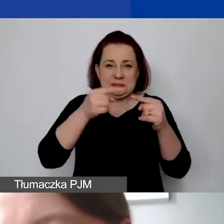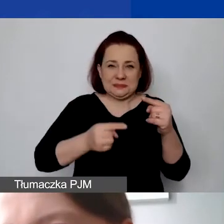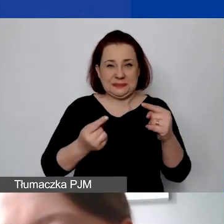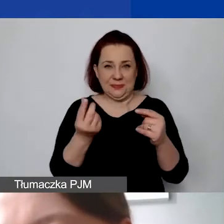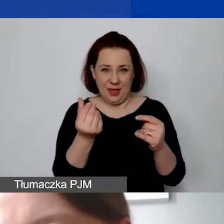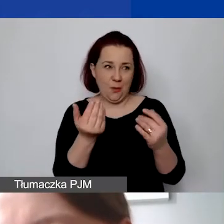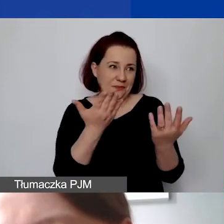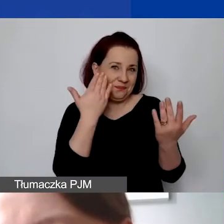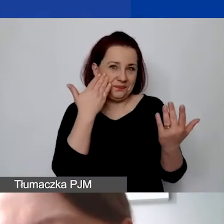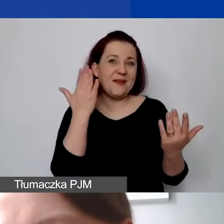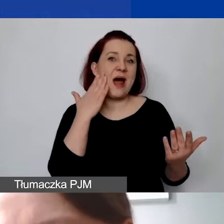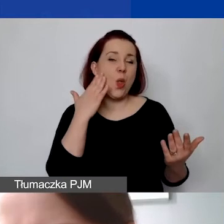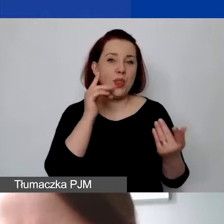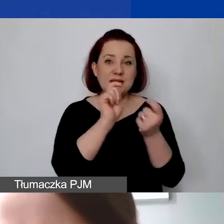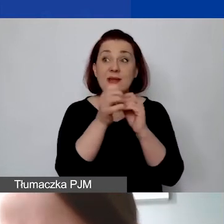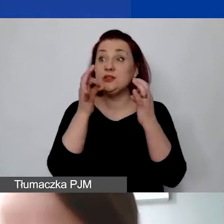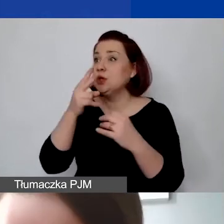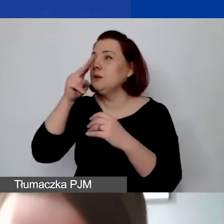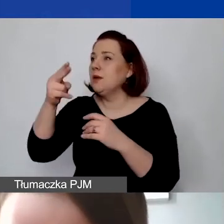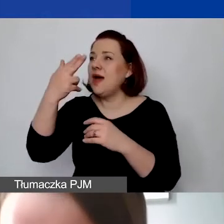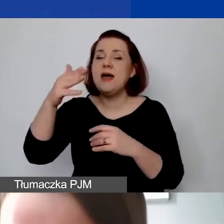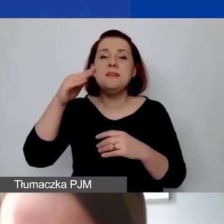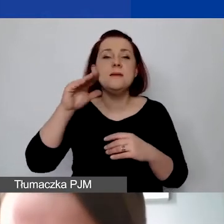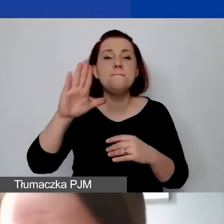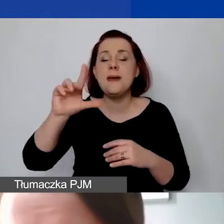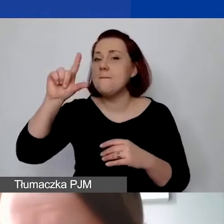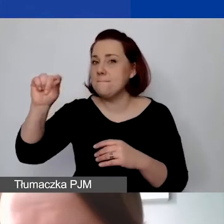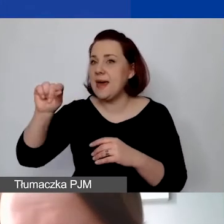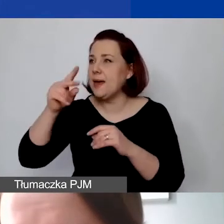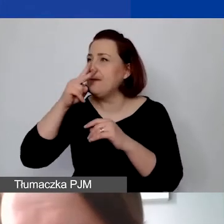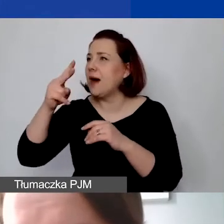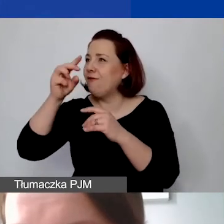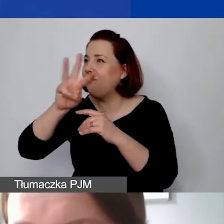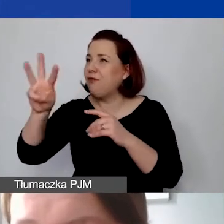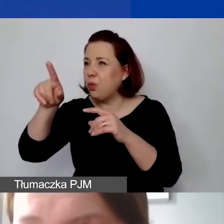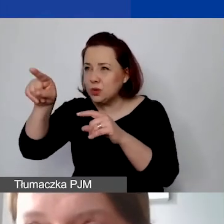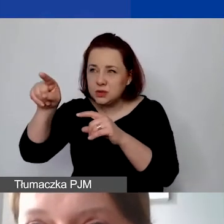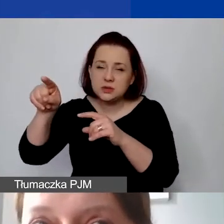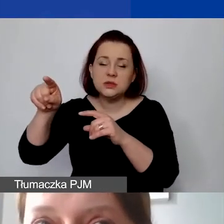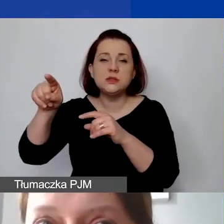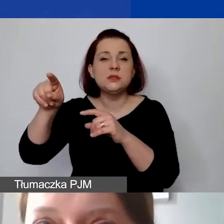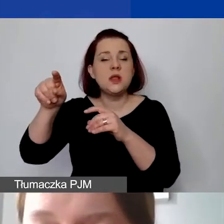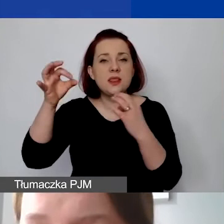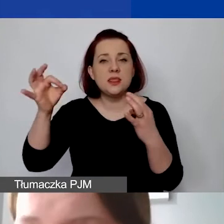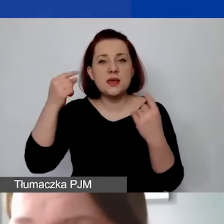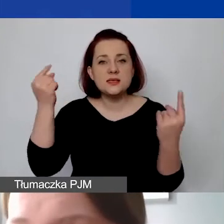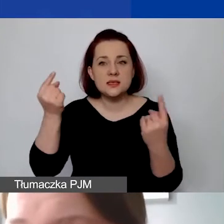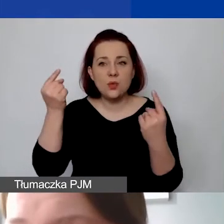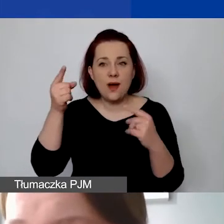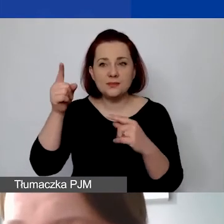Jak dzisiaj zajrzałam na stronę NBP-u, sytuacja zmienia się drastycznie.